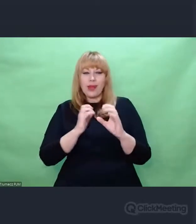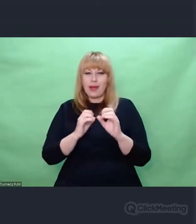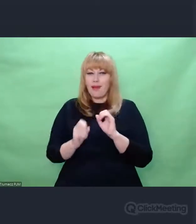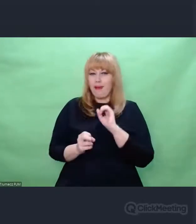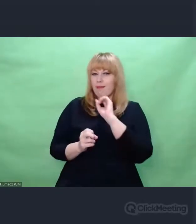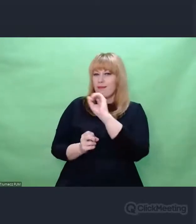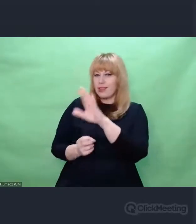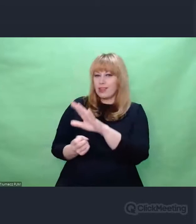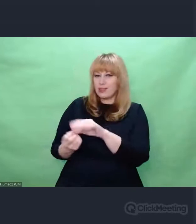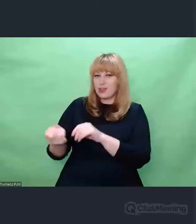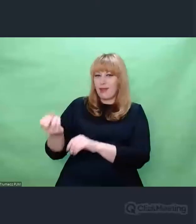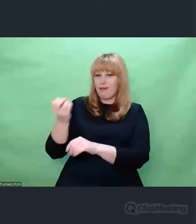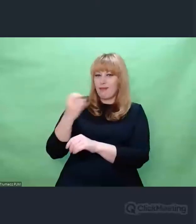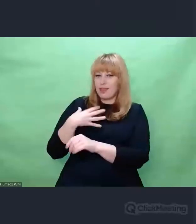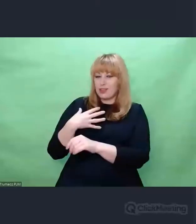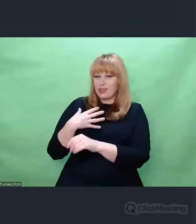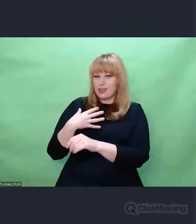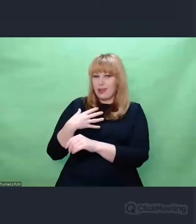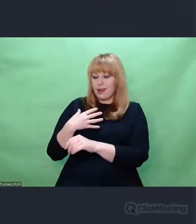jako ci, którzy ją tworzą